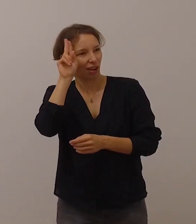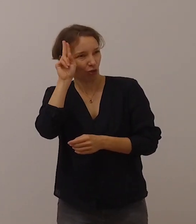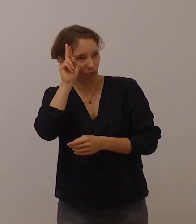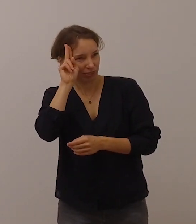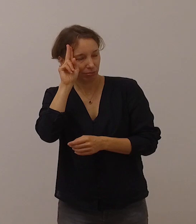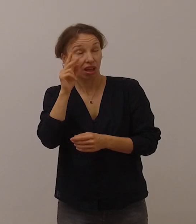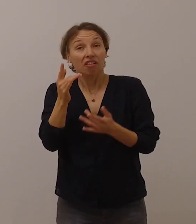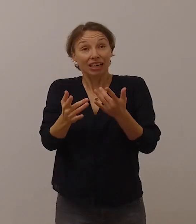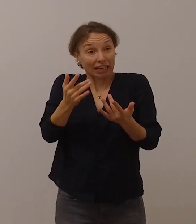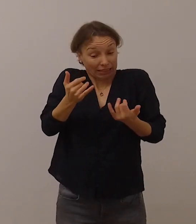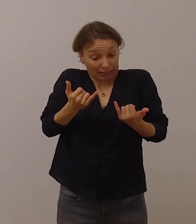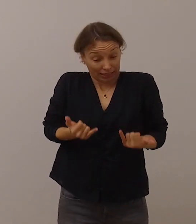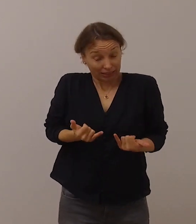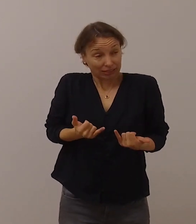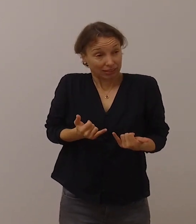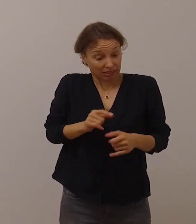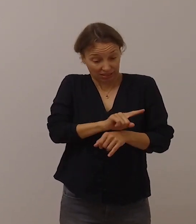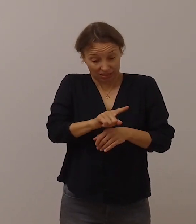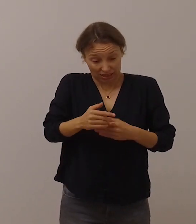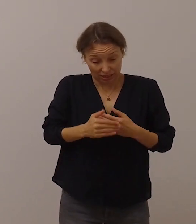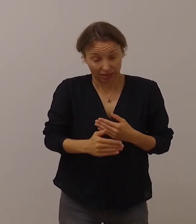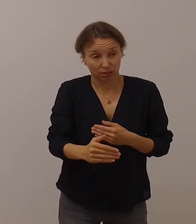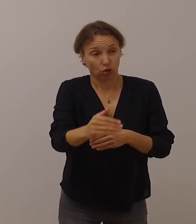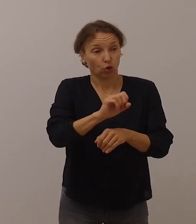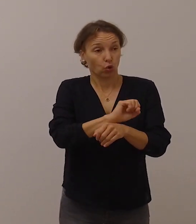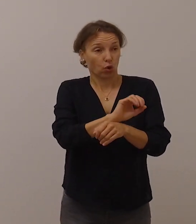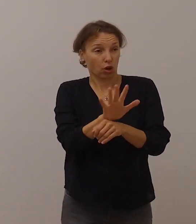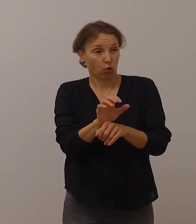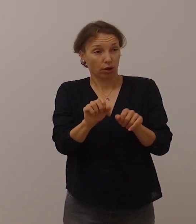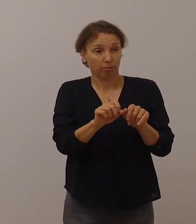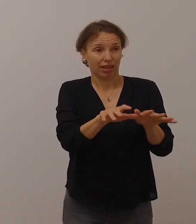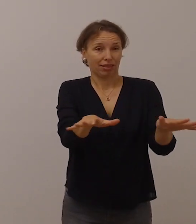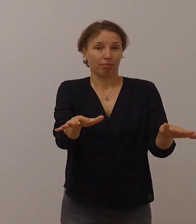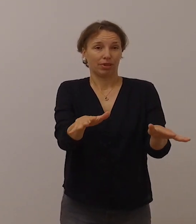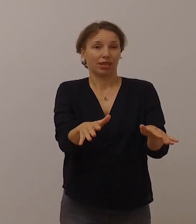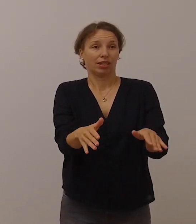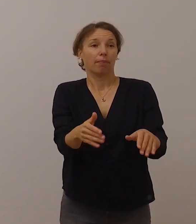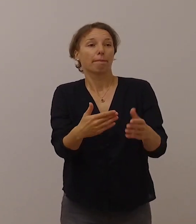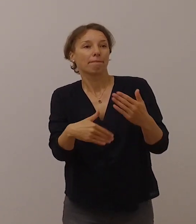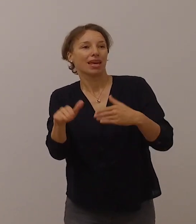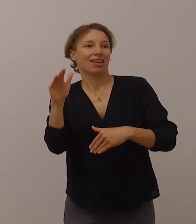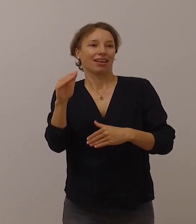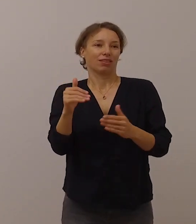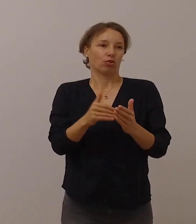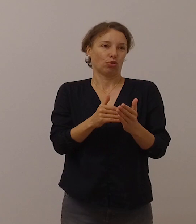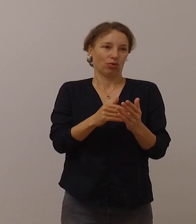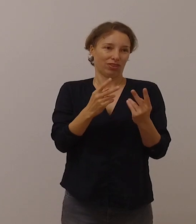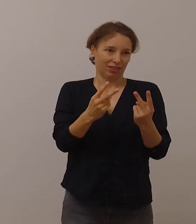vielleicht sogar verstärkt in dieser Zeit, die von der Corona-Pandemie geprägt ist.